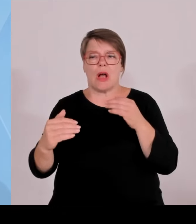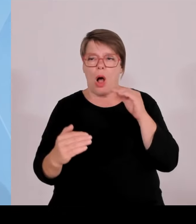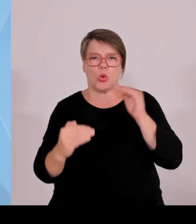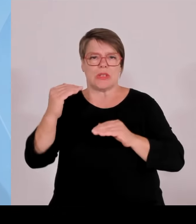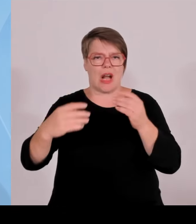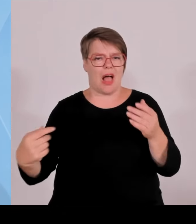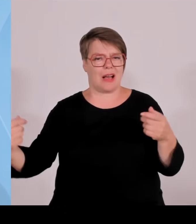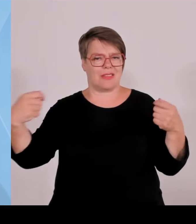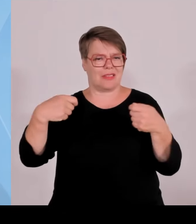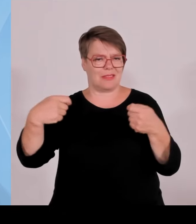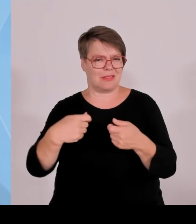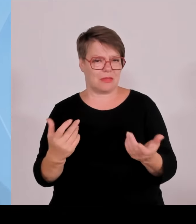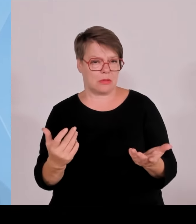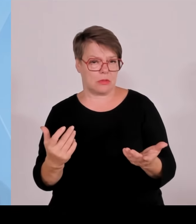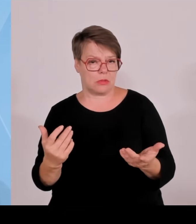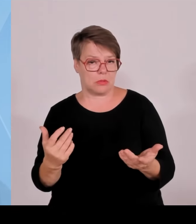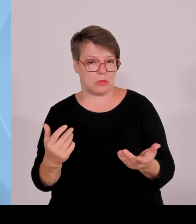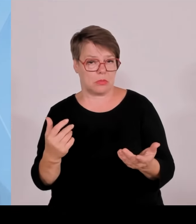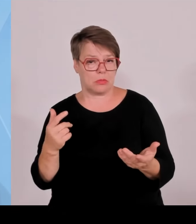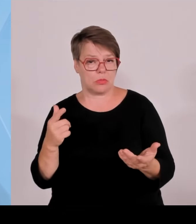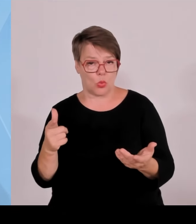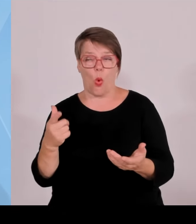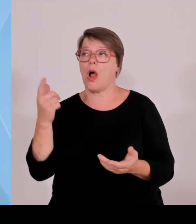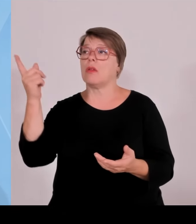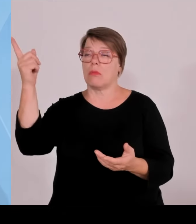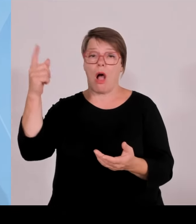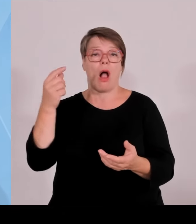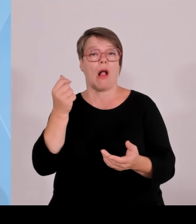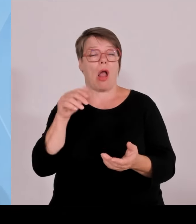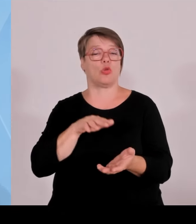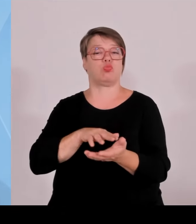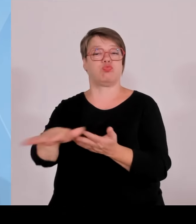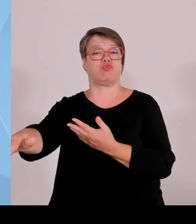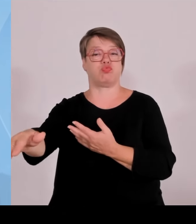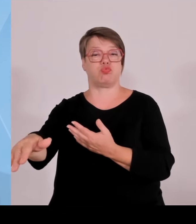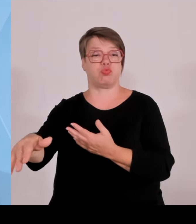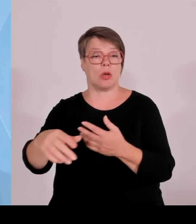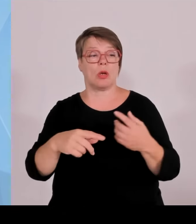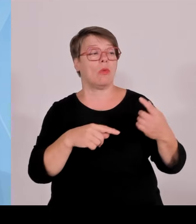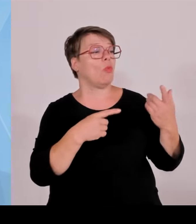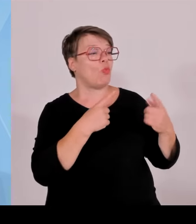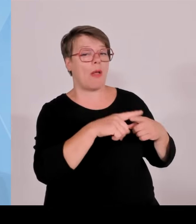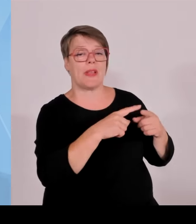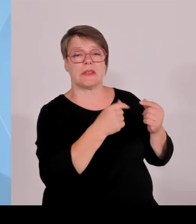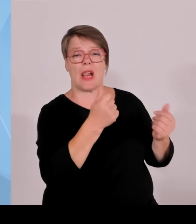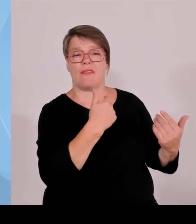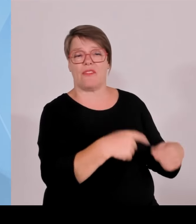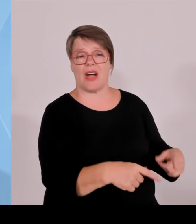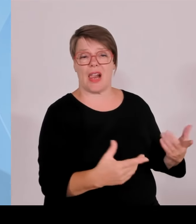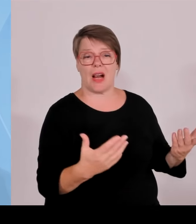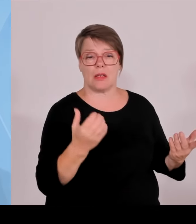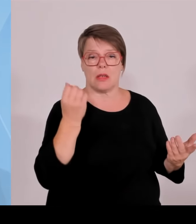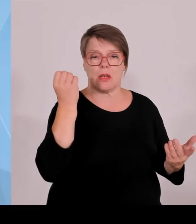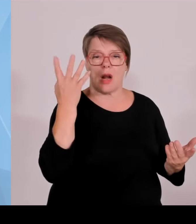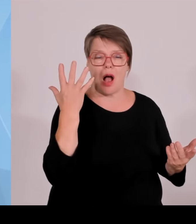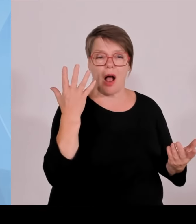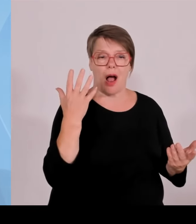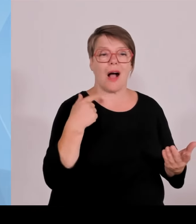Dass die Steuern, für die, die arbeiten und Steuern zahlen, zu hoch sind, dass die Energiepreise zu hoch sind, dass uns schlichtweg die Kosten